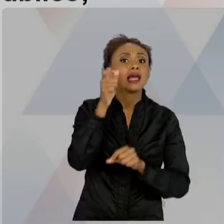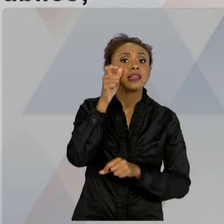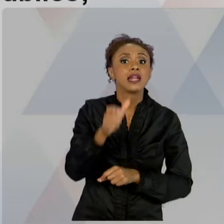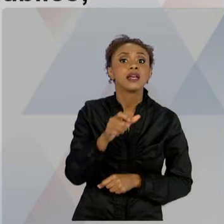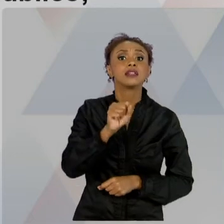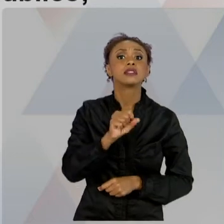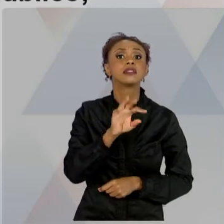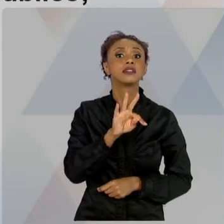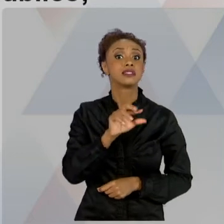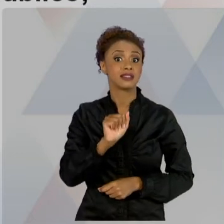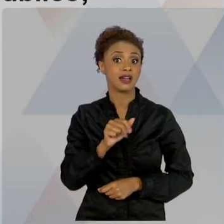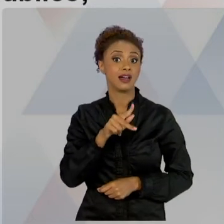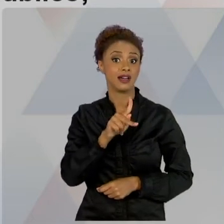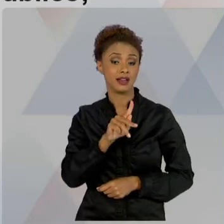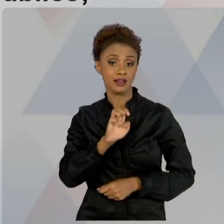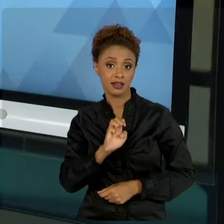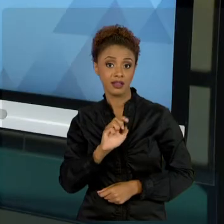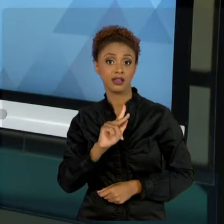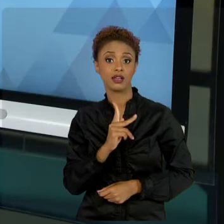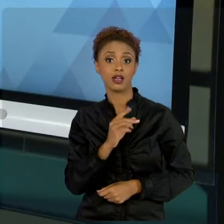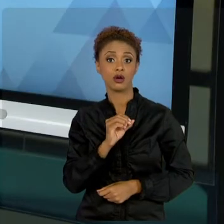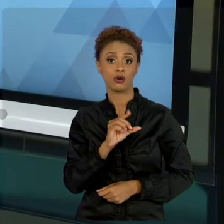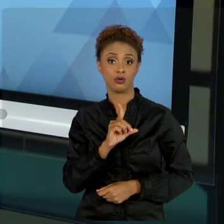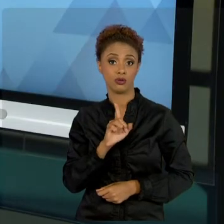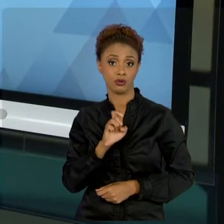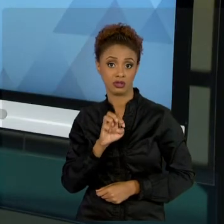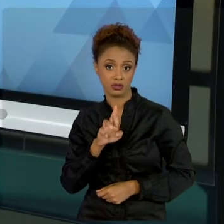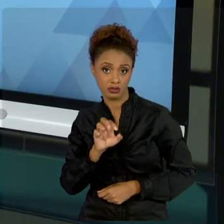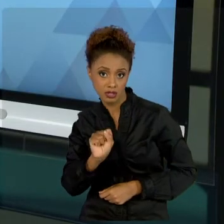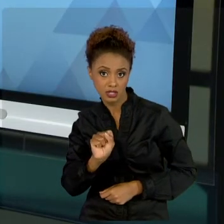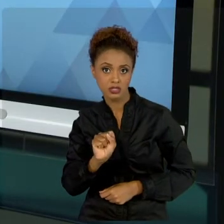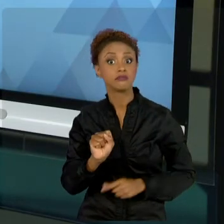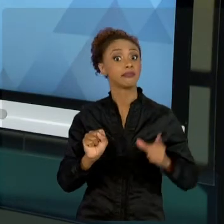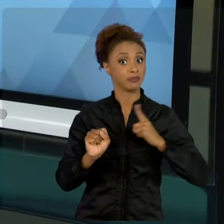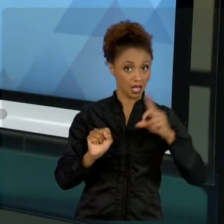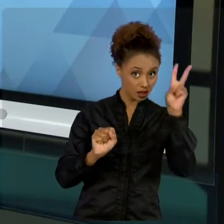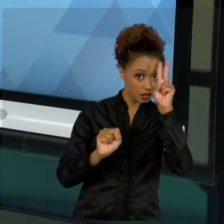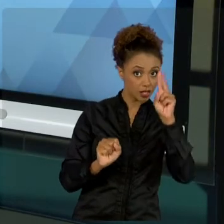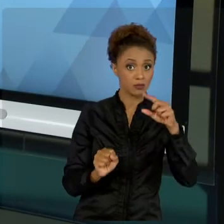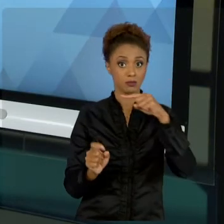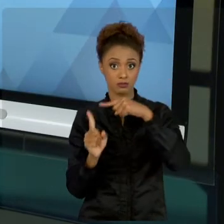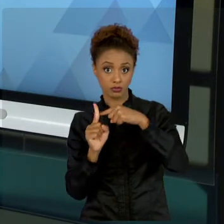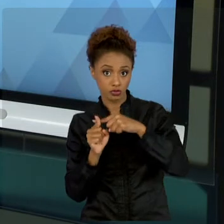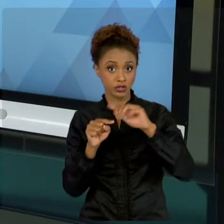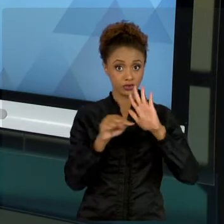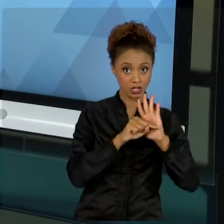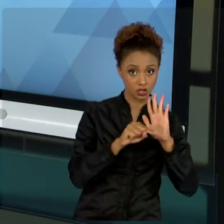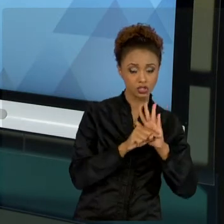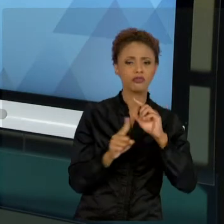POSITIVOS E NEGATIVOS. ENTÃO, OS STAKEHOLDERS POSITIVOS SÃO AQUELES INTERESSADOS.